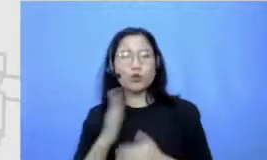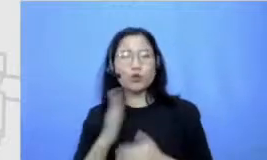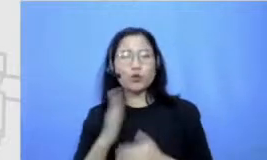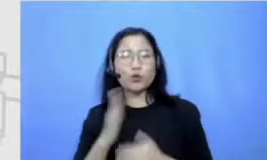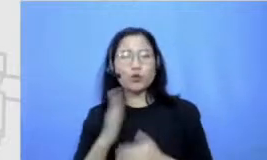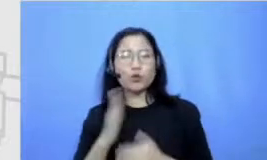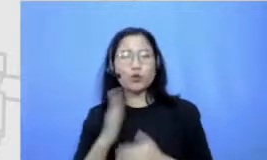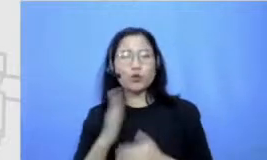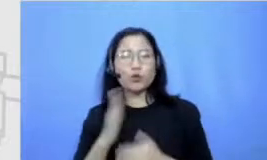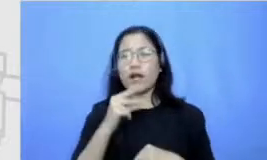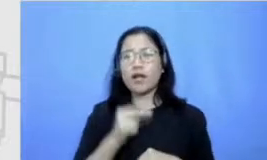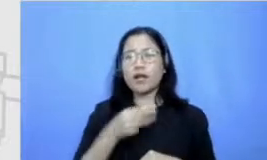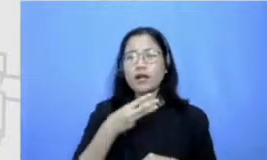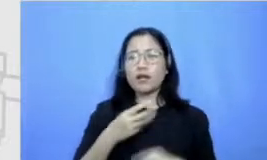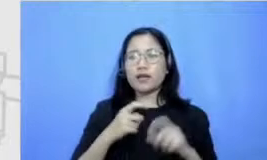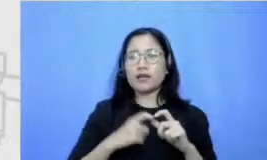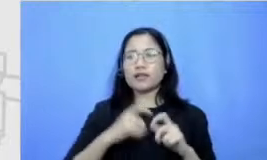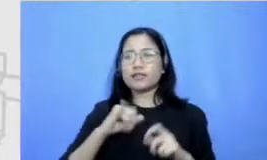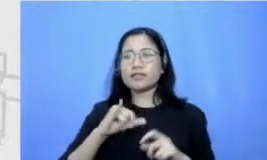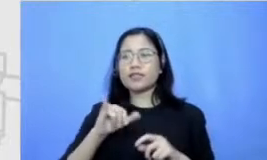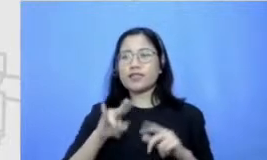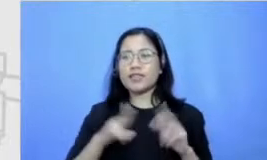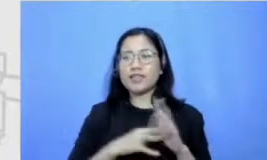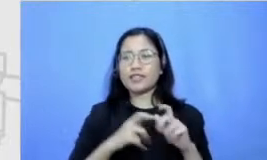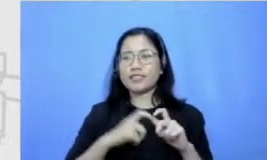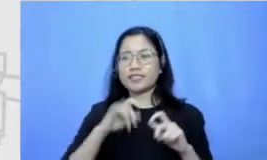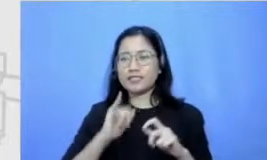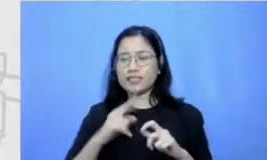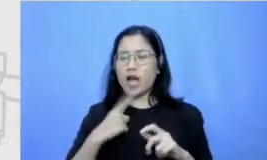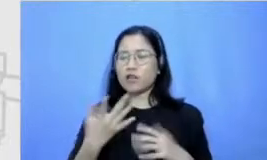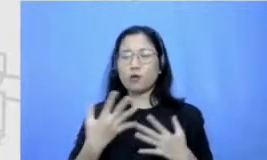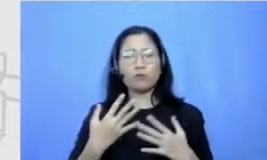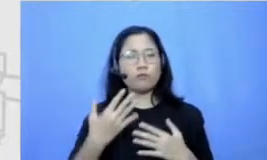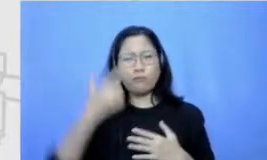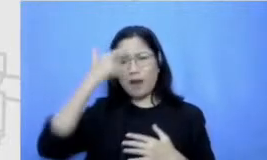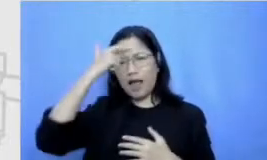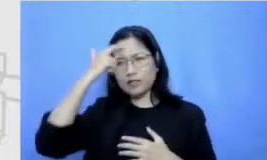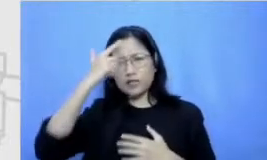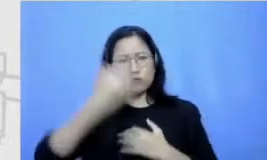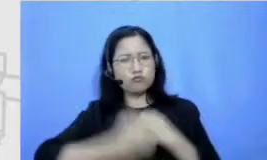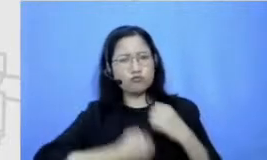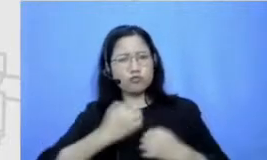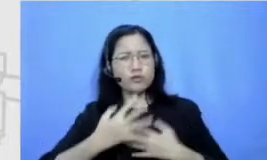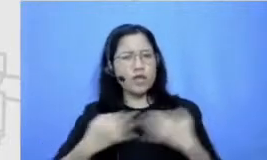atau tangguh dalam proes belajar Nah bacaan itu kan sebenarnya bisa dibilang hampir dari kecil